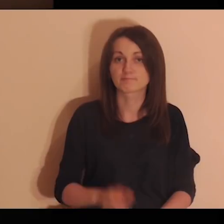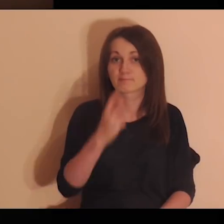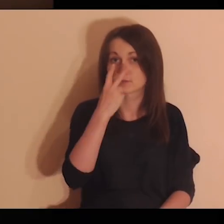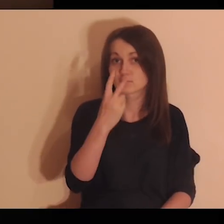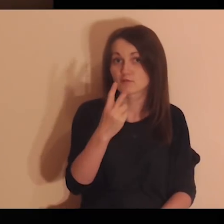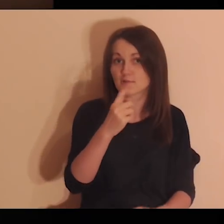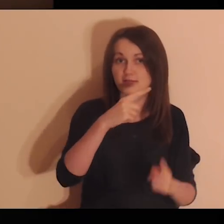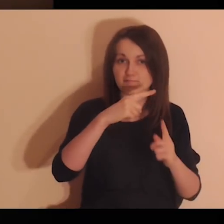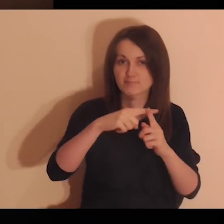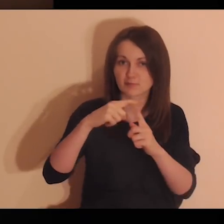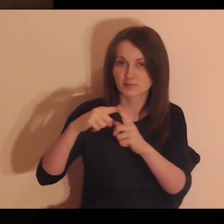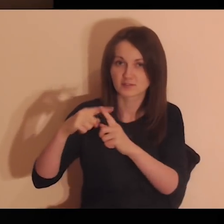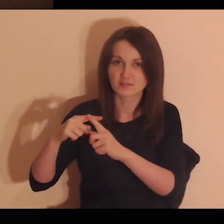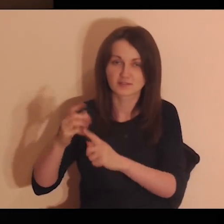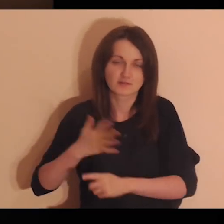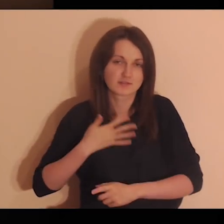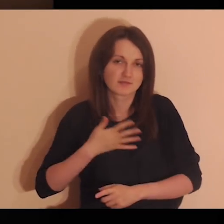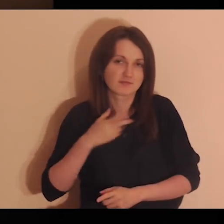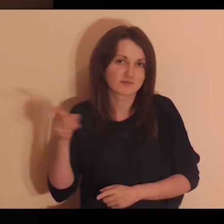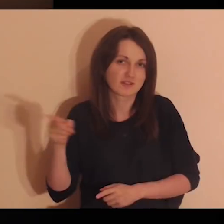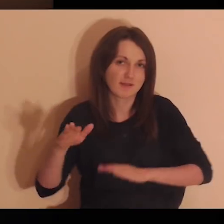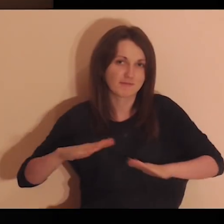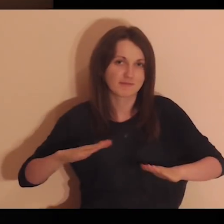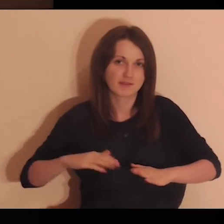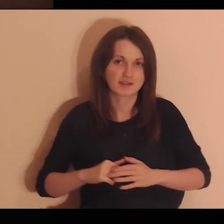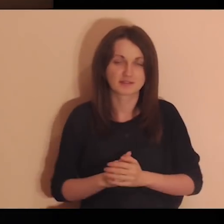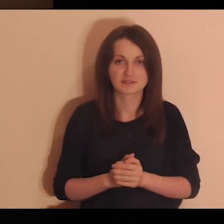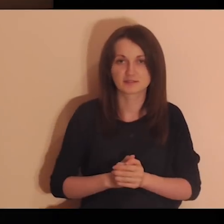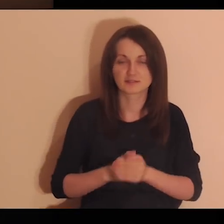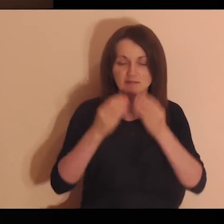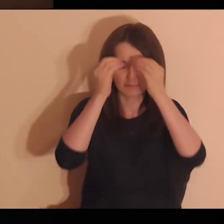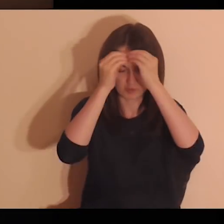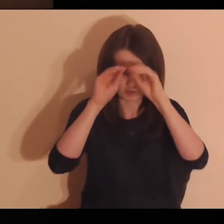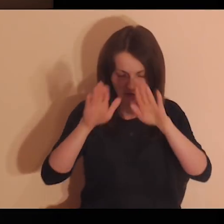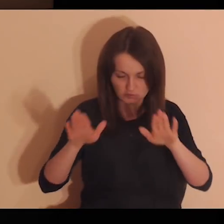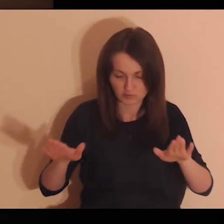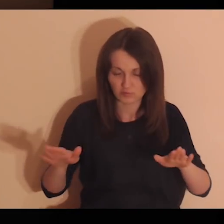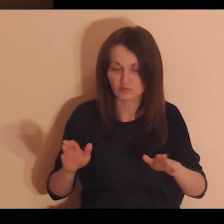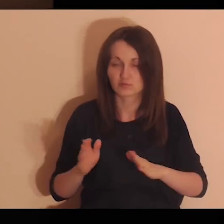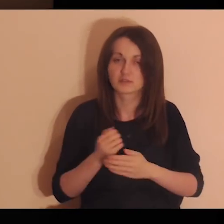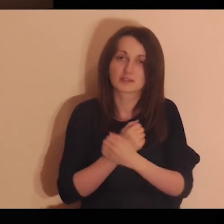W wyobraźni popatrz na pozytywną atmosferę tego miejsca.